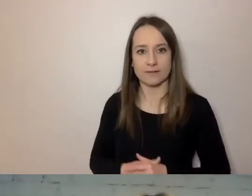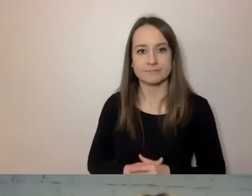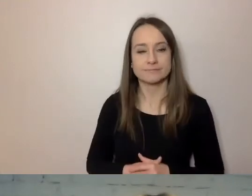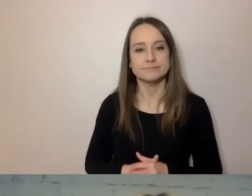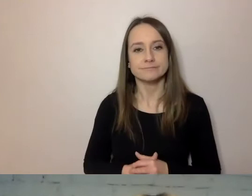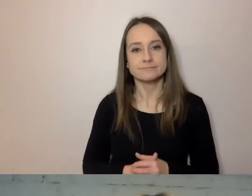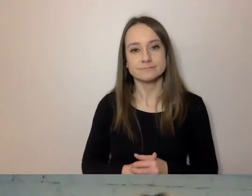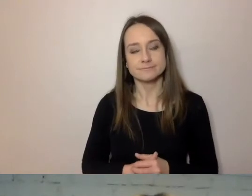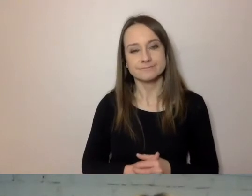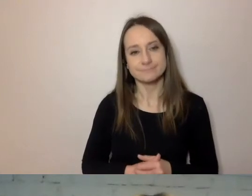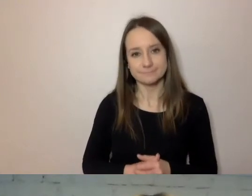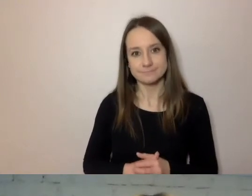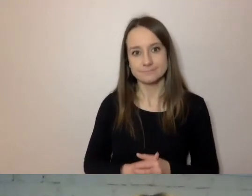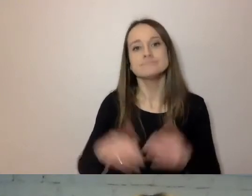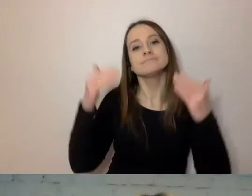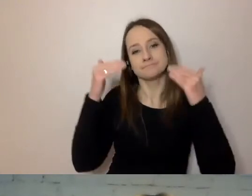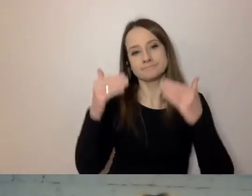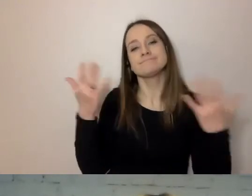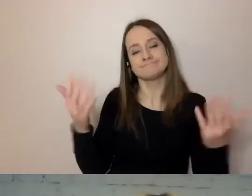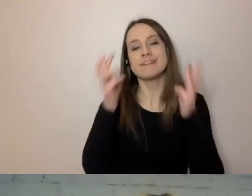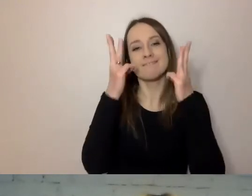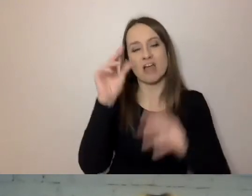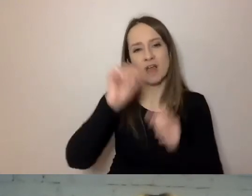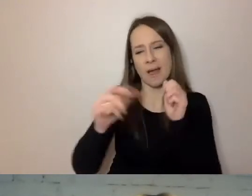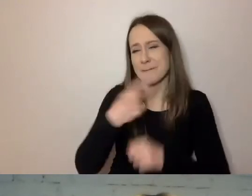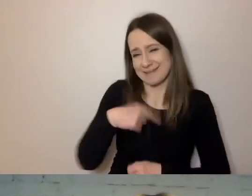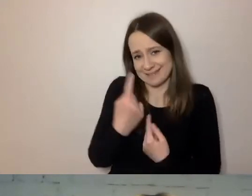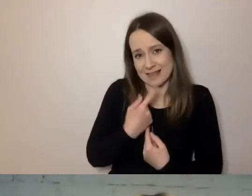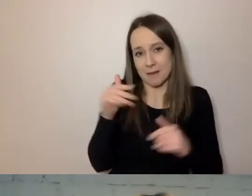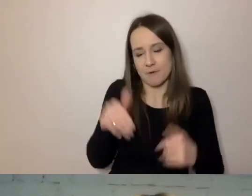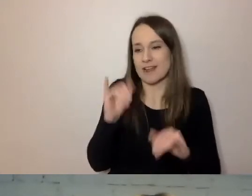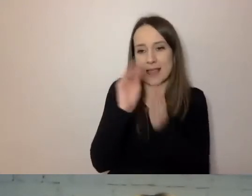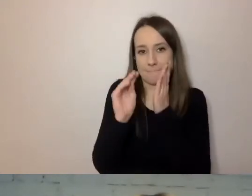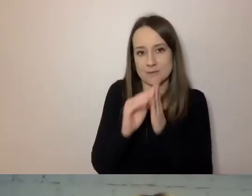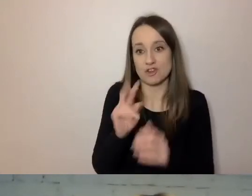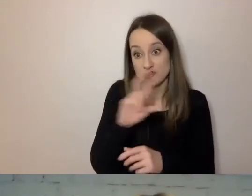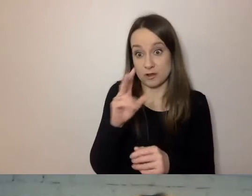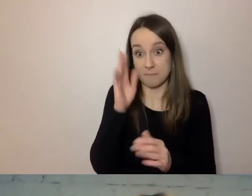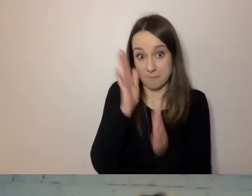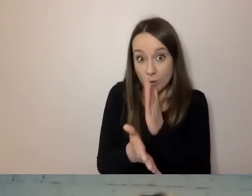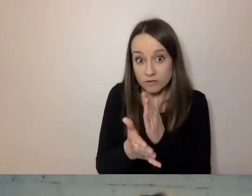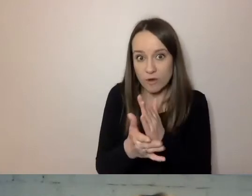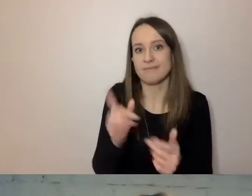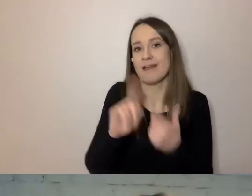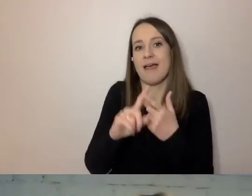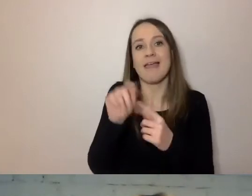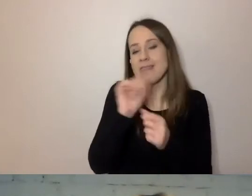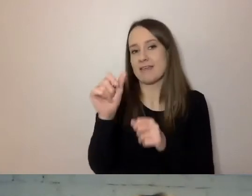Ważna jest kontrola. Możemy sami sprawdzać, czy piszemy prosto. Są do tego narzędzia automatyczne.